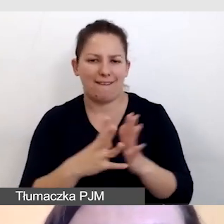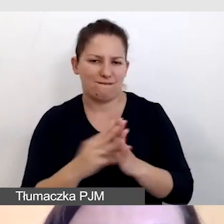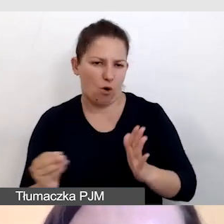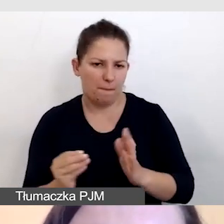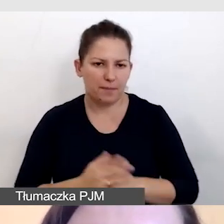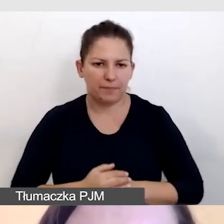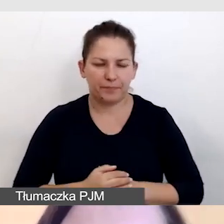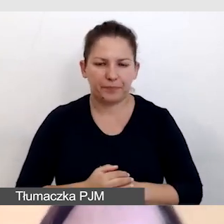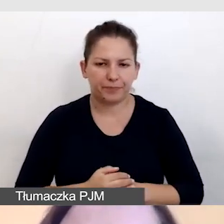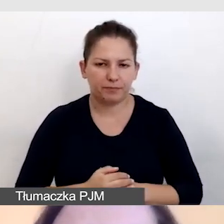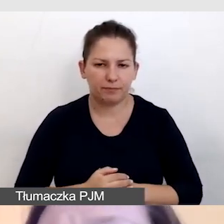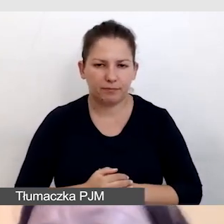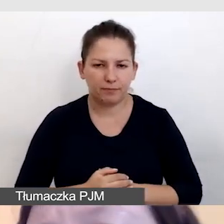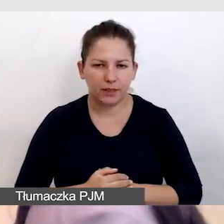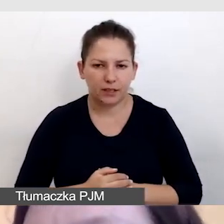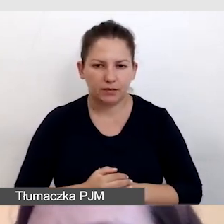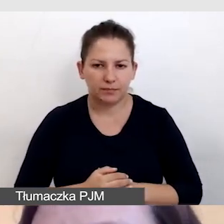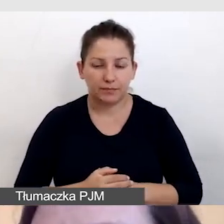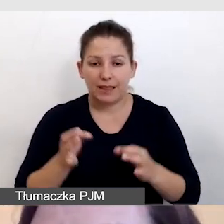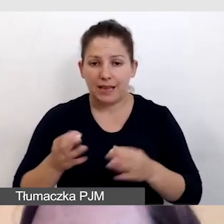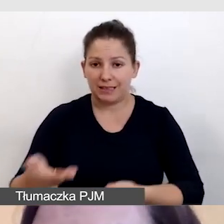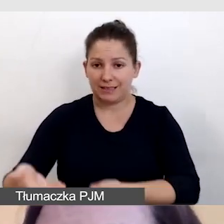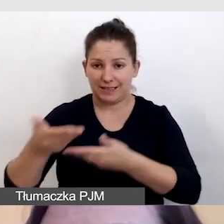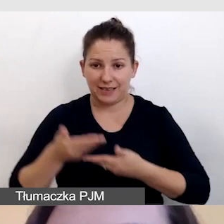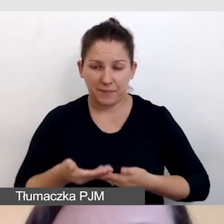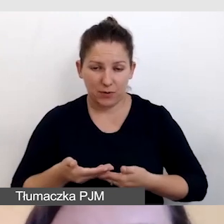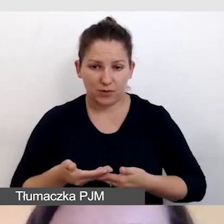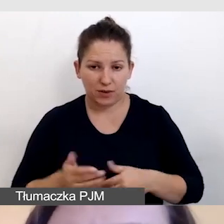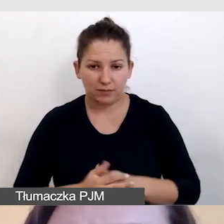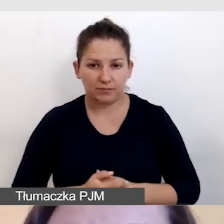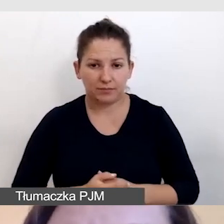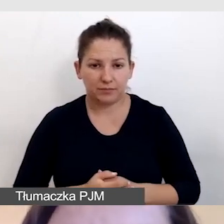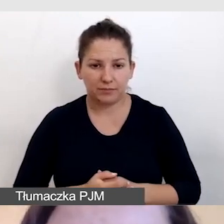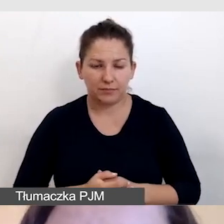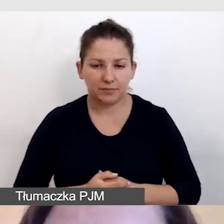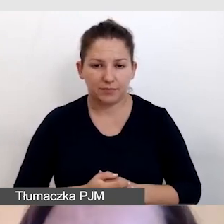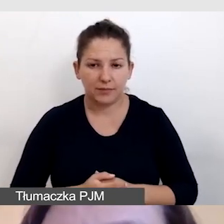W tej chwili zaproszę do nas Annę Nawrot,